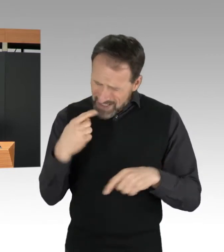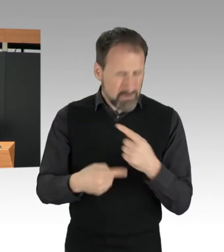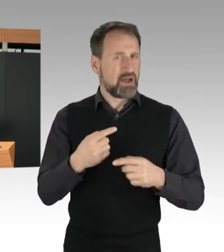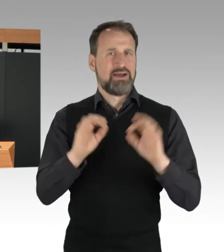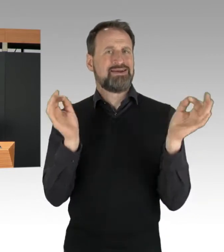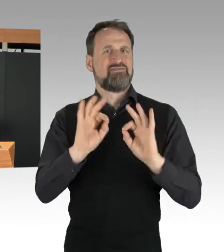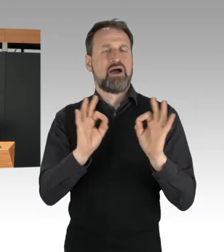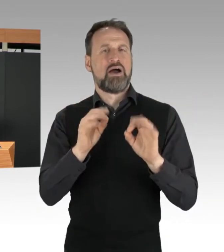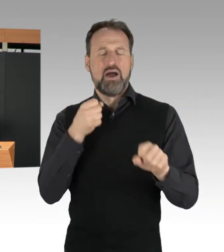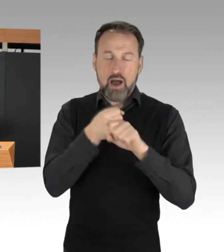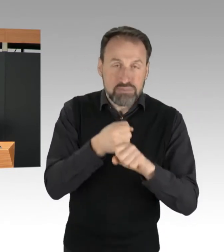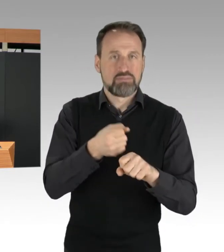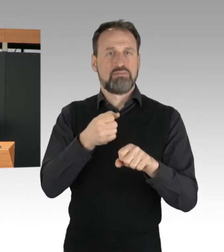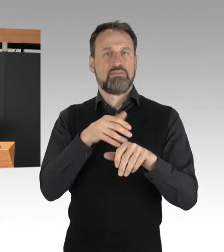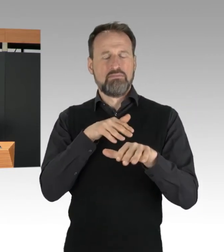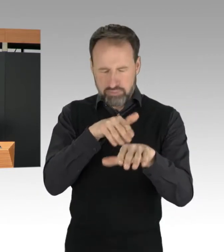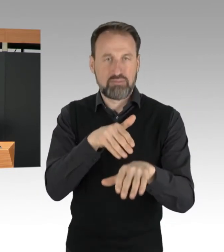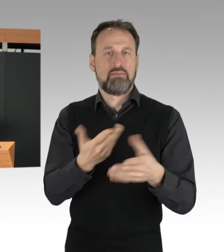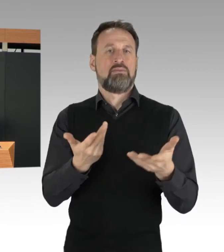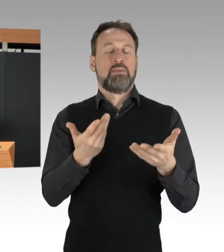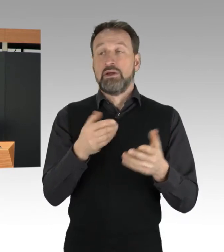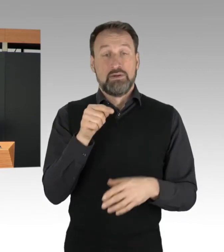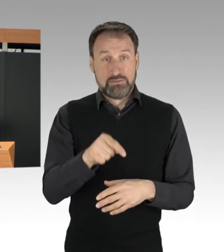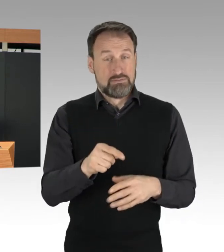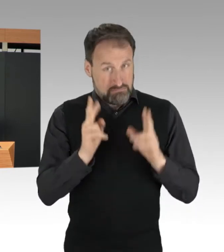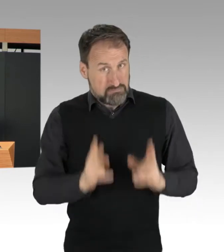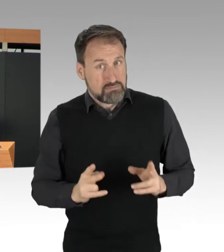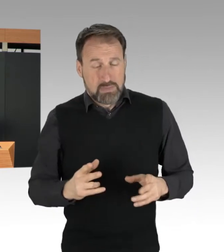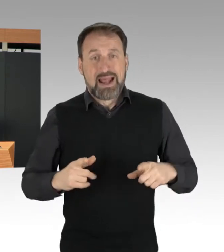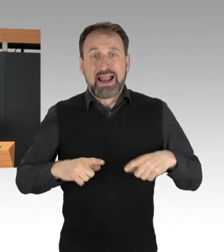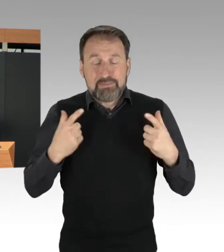bei denen Leib und Leben von Menschen gefährdet werden.